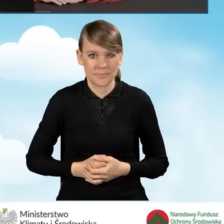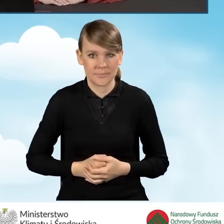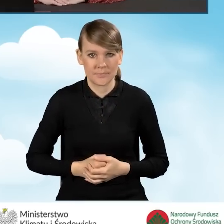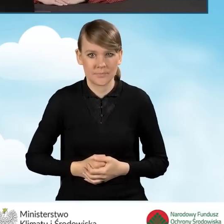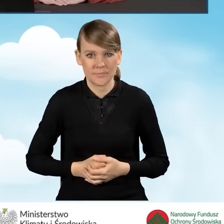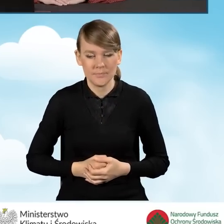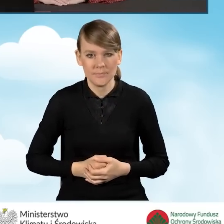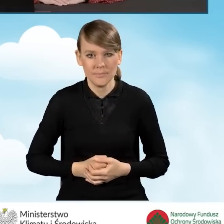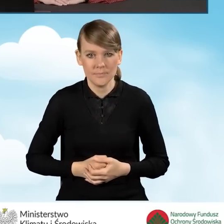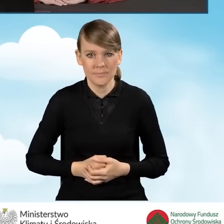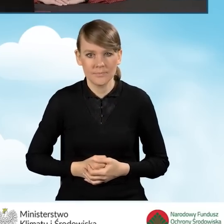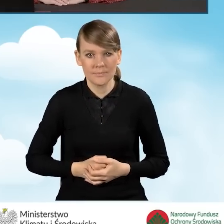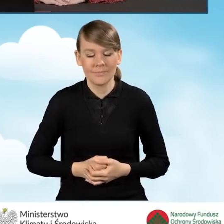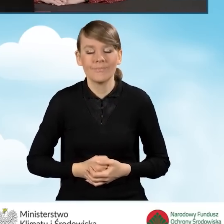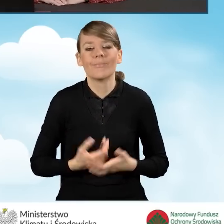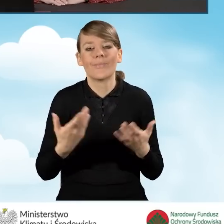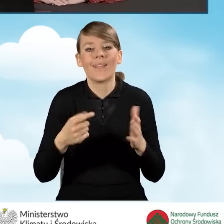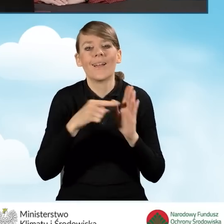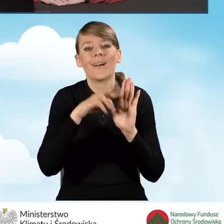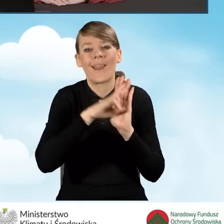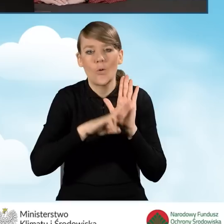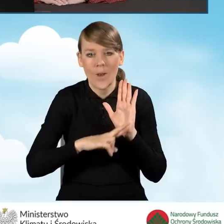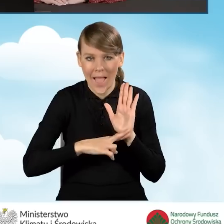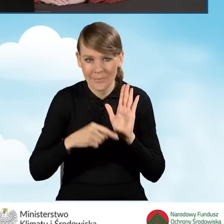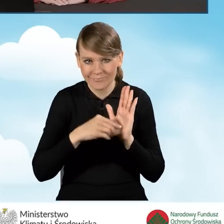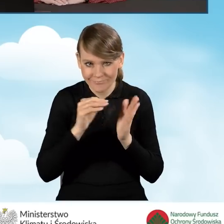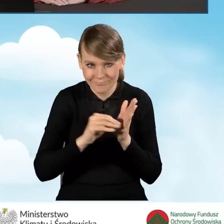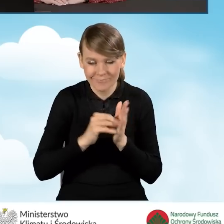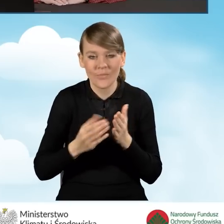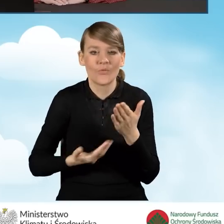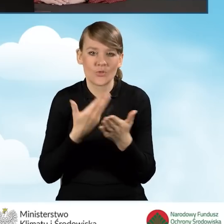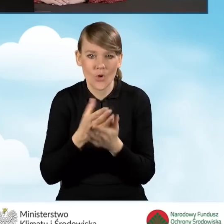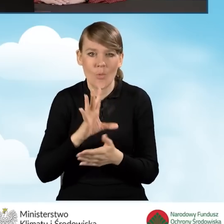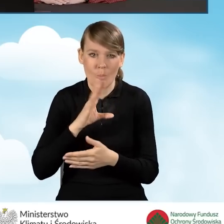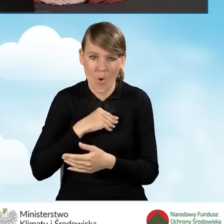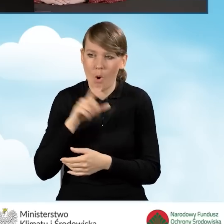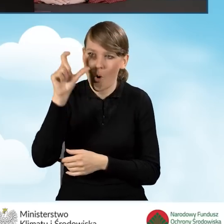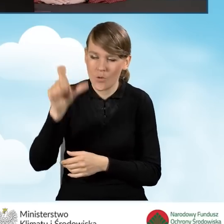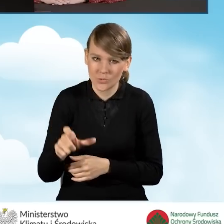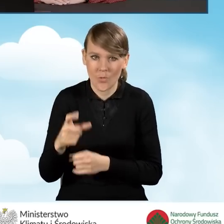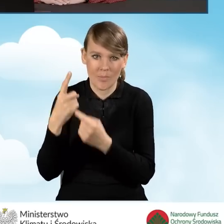Oczywiście zgodnie z regulaminem naboru taki wniosek może być składany zarówno przez wnioskodawcę lub pełnomocnika.